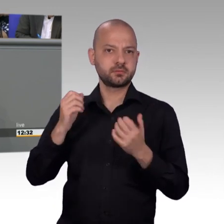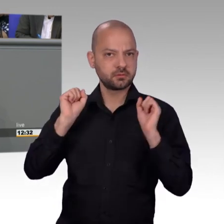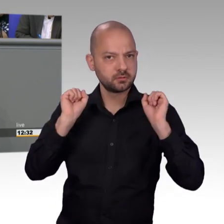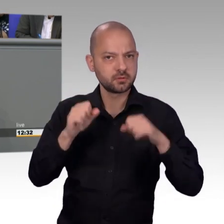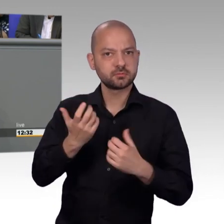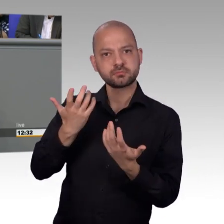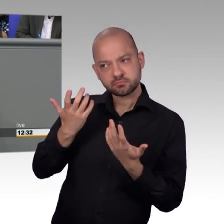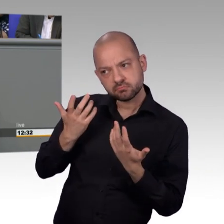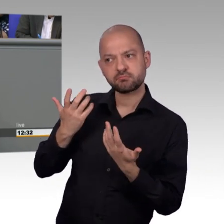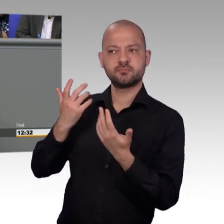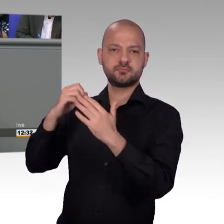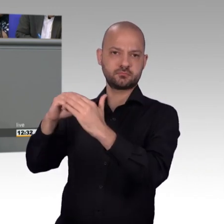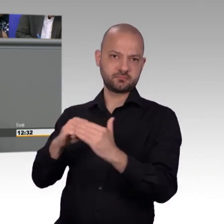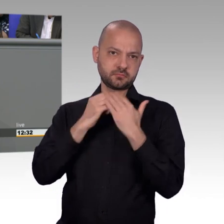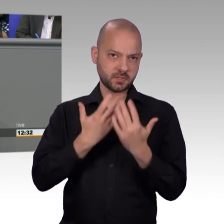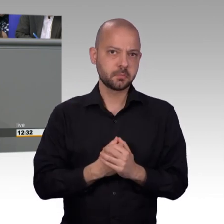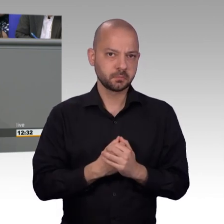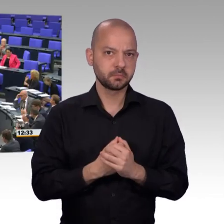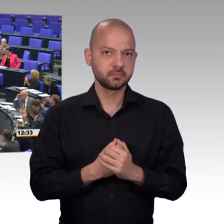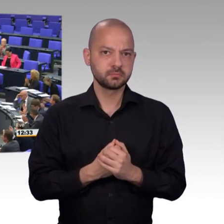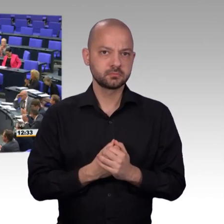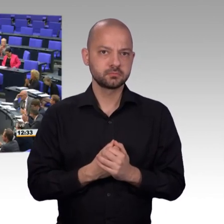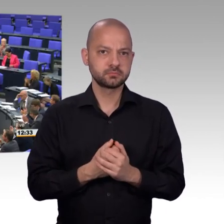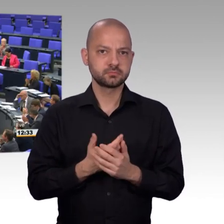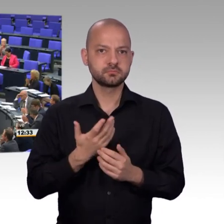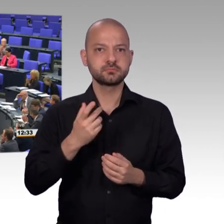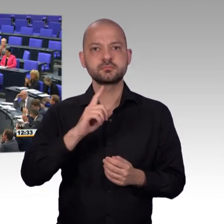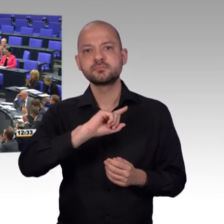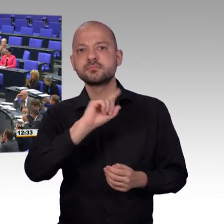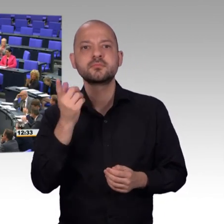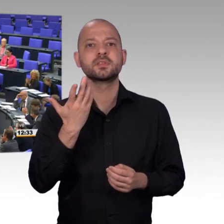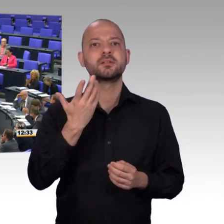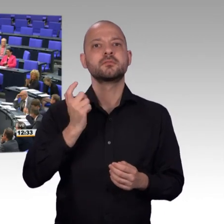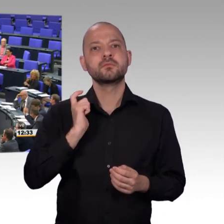sich genau anzugucken, meine sehr verehrten Damen und Herren. [Beifall]